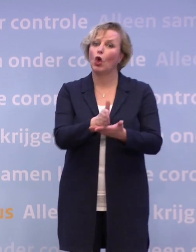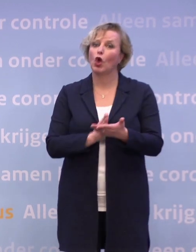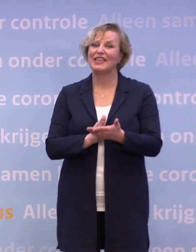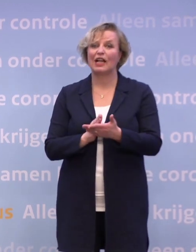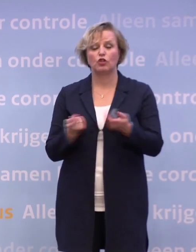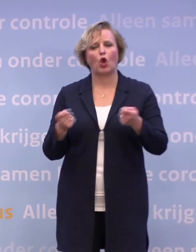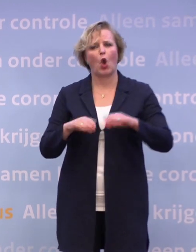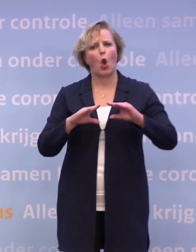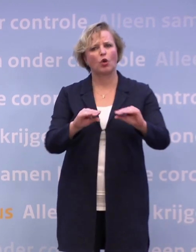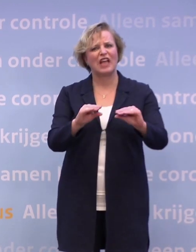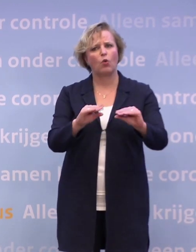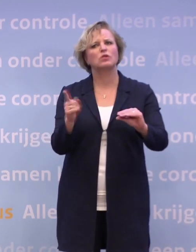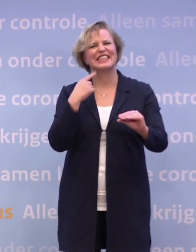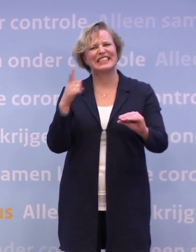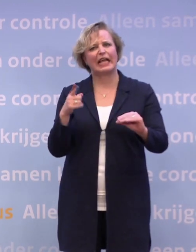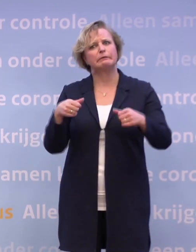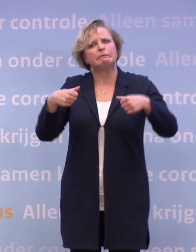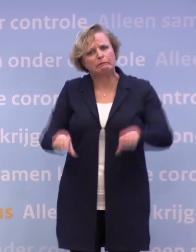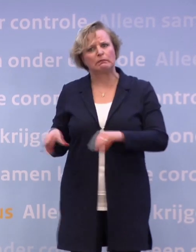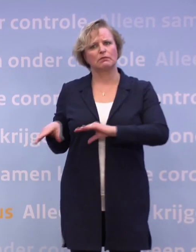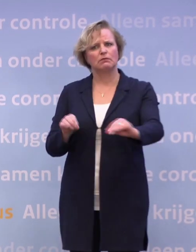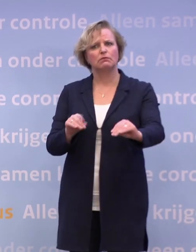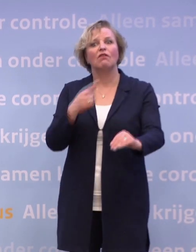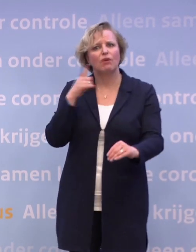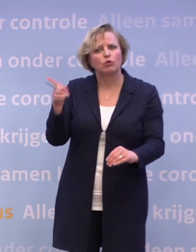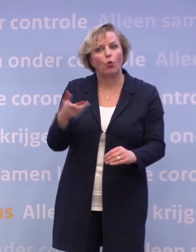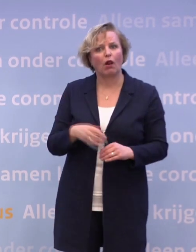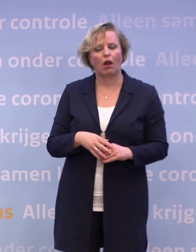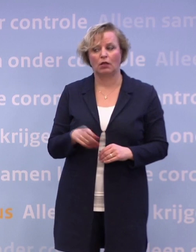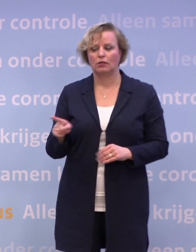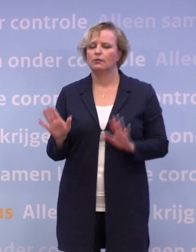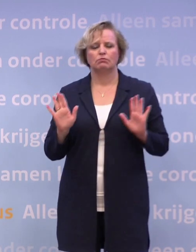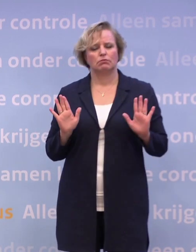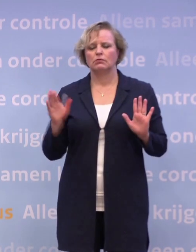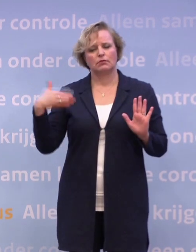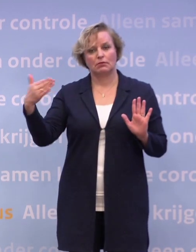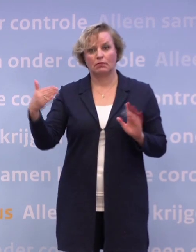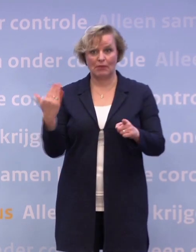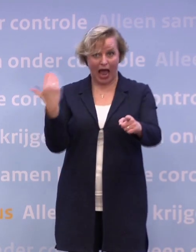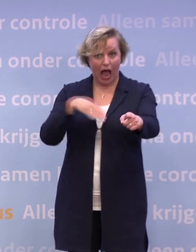Wat zijn die maatregelen waar u dan aan denkt? Daar gaan we dan met u over praten. Maar dat is dus ook de gevreesde avondklok?